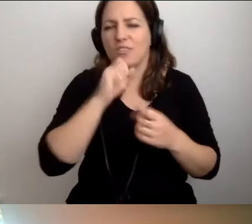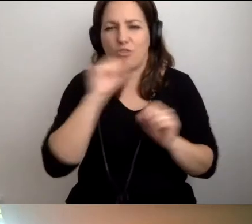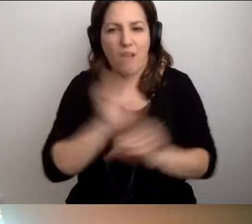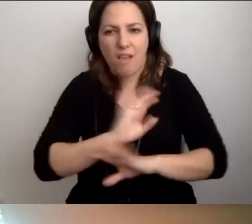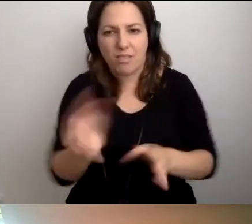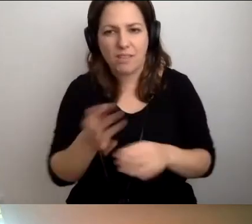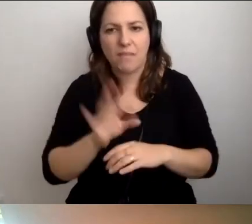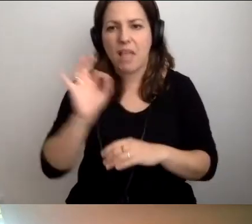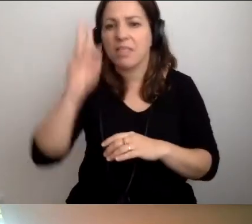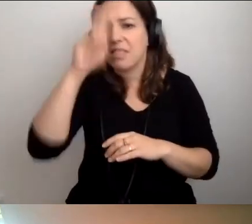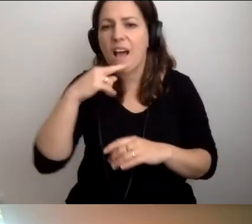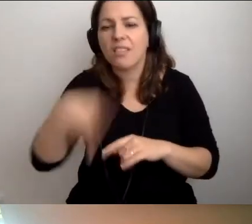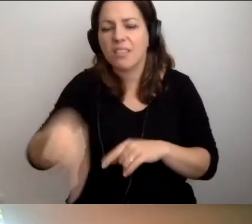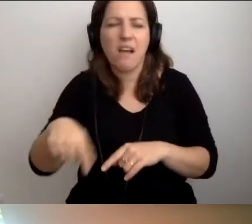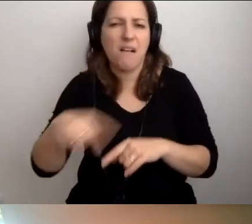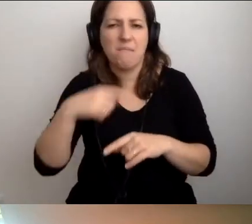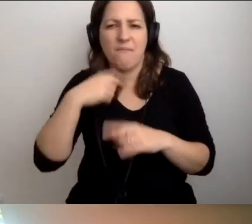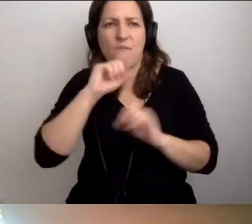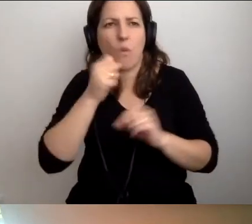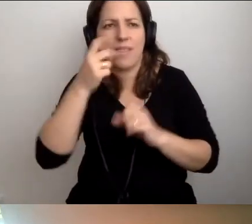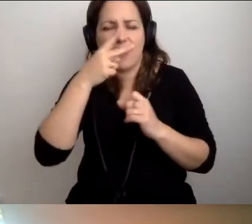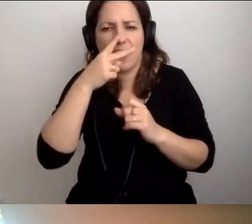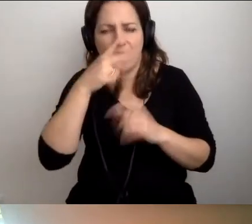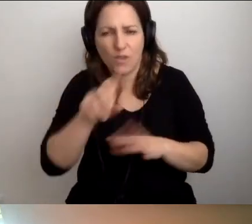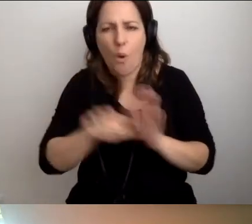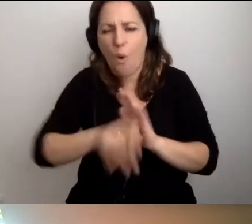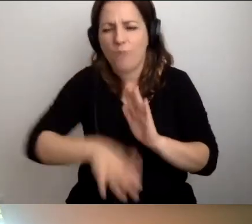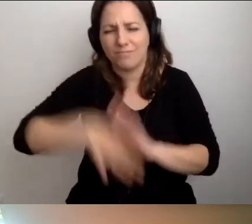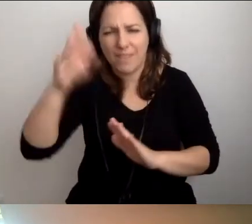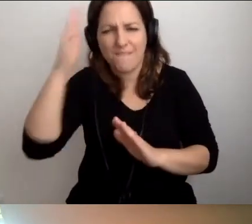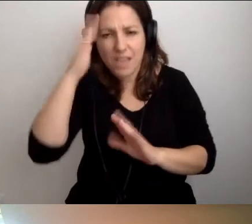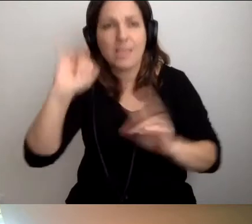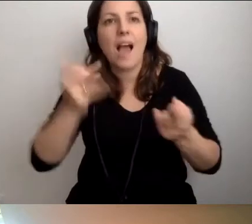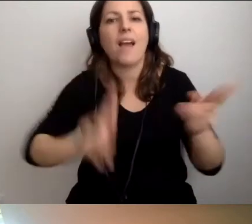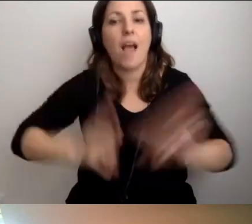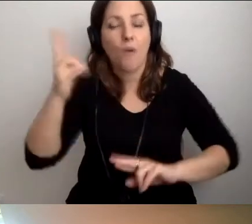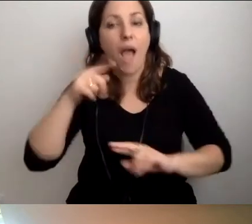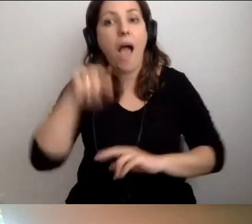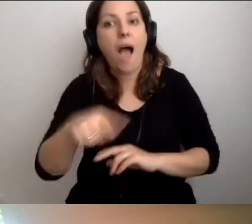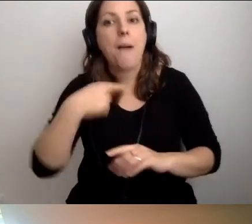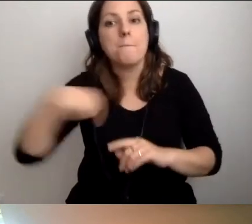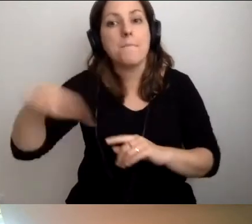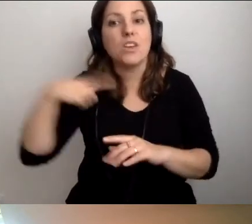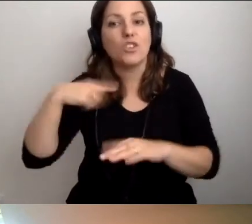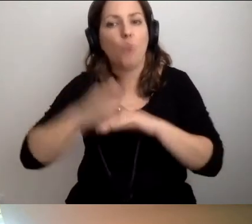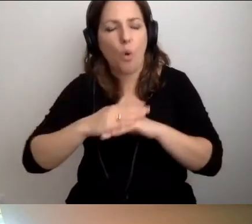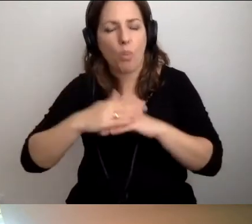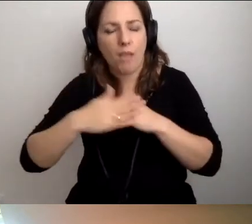Ich tata nie widzi od zawsze. Oni od zawsze wiedzą, jak zareagować. My z żoną podjęliśmy świadomą decyzję.